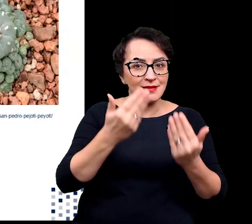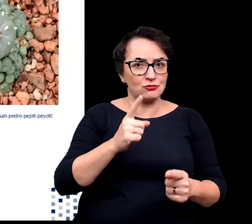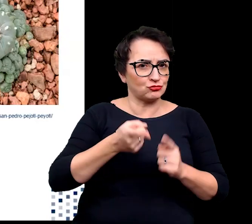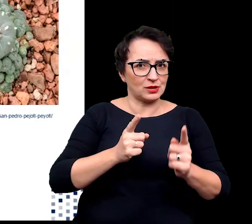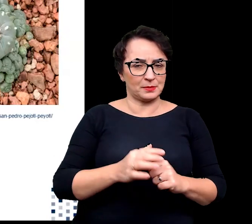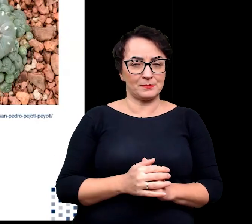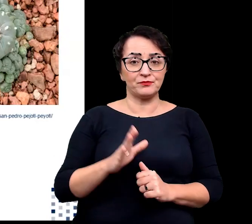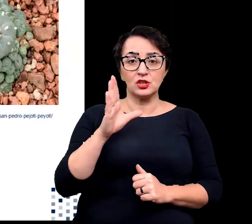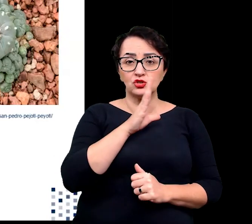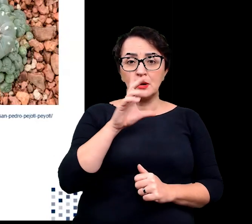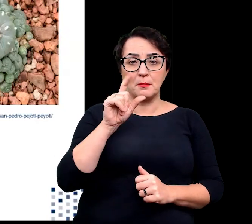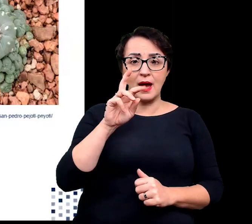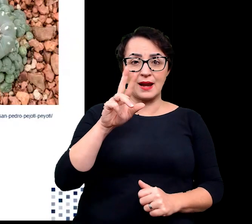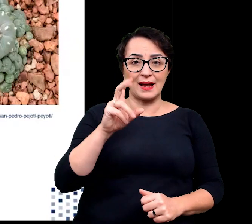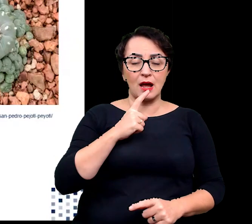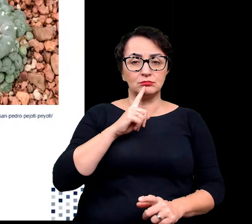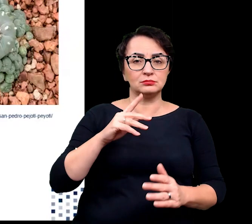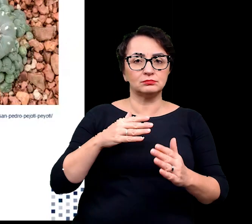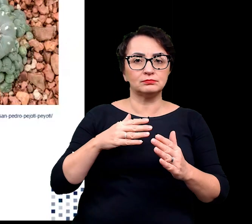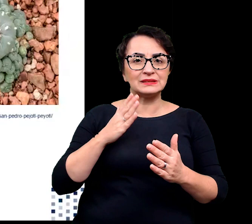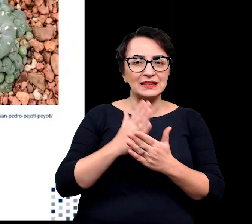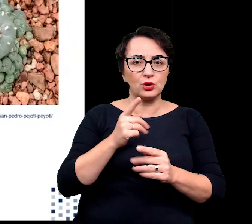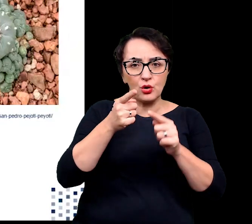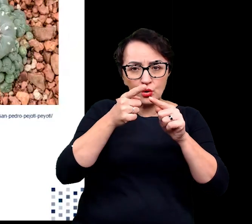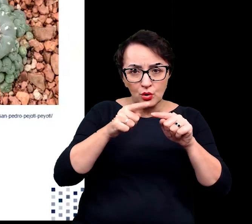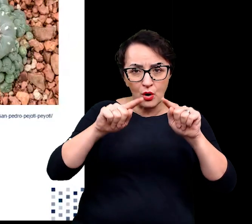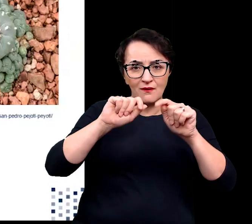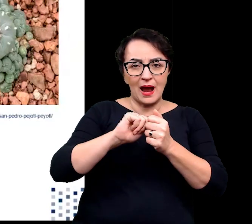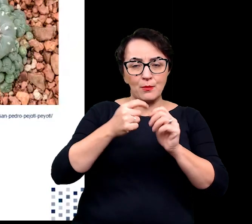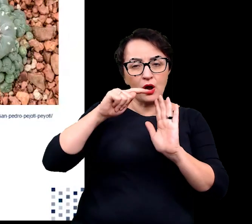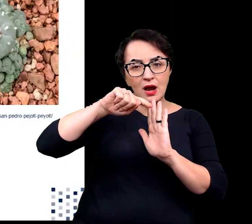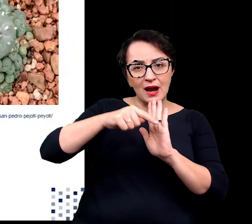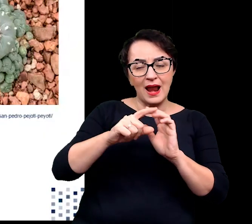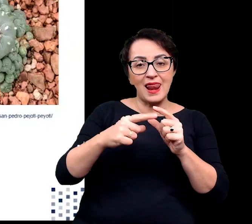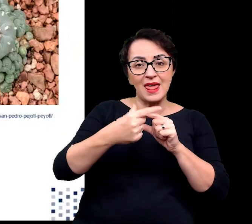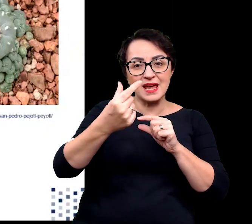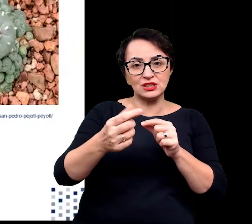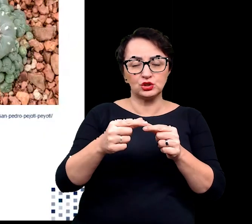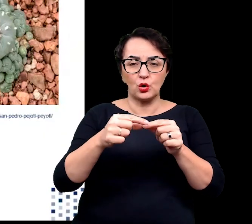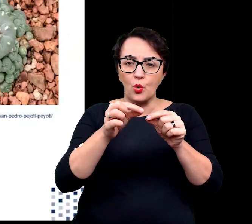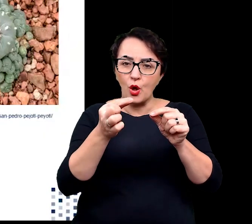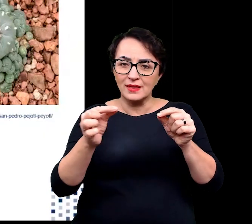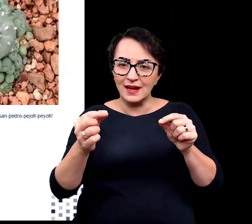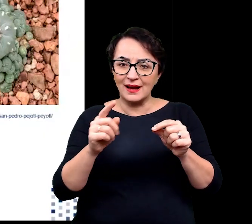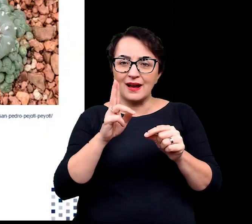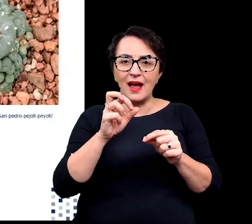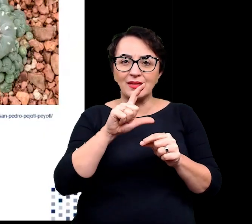Szparki mogą być również ograniczone wyłącznie do rowków lub kanałów w liściu lub łodydze.